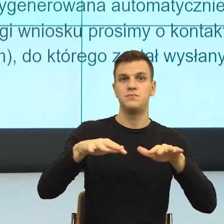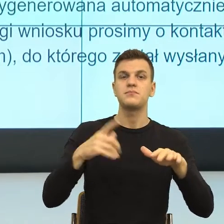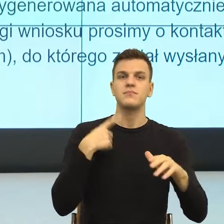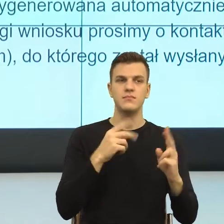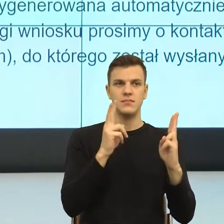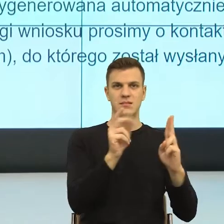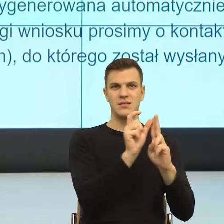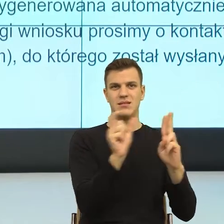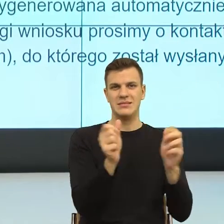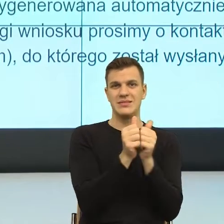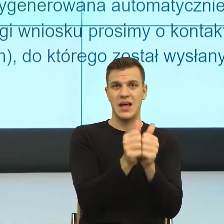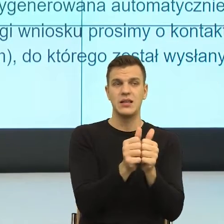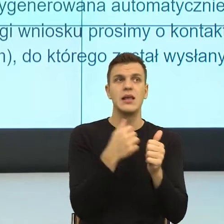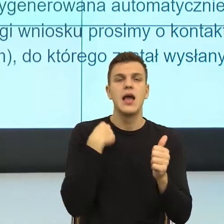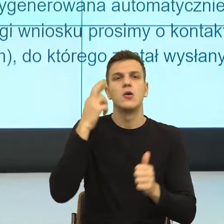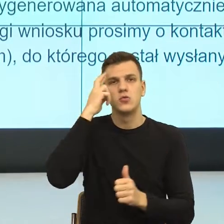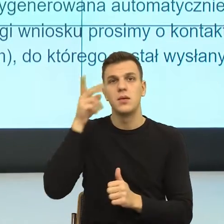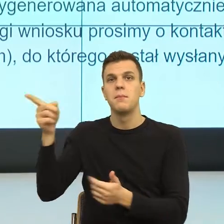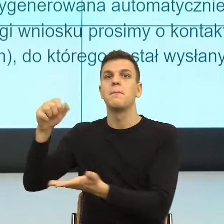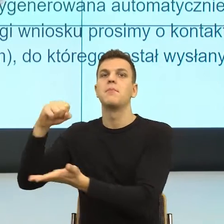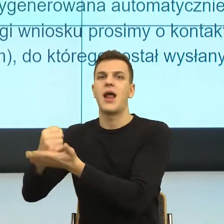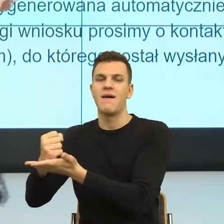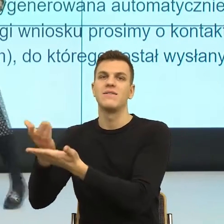prawnego, moi prawnicy by mi od razu powiedzieli wiesz, my się asekurujemy.